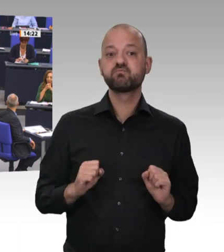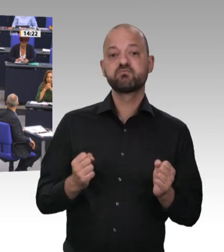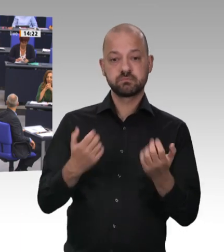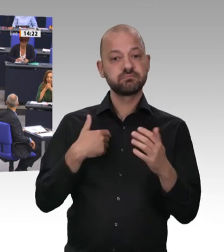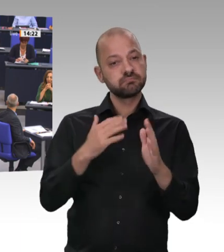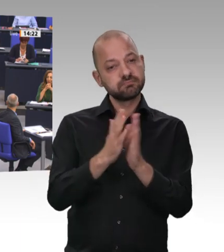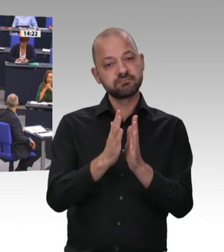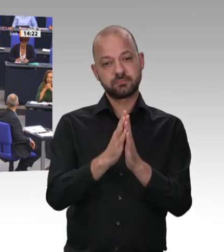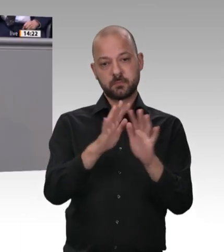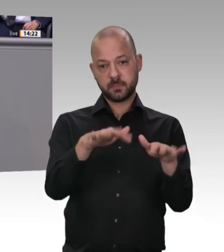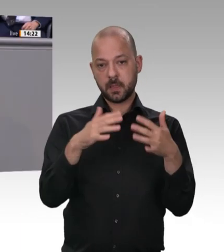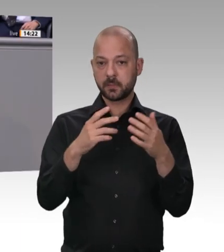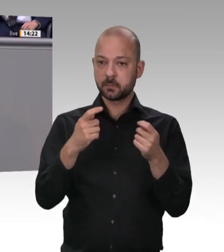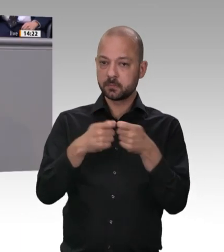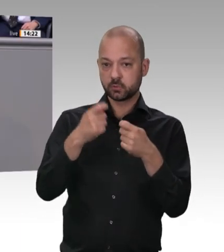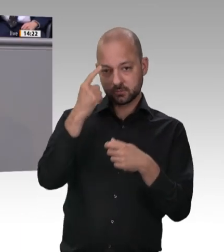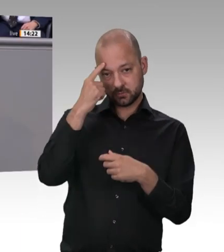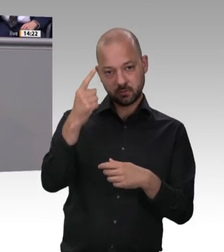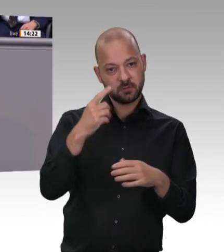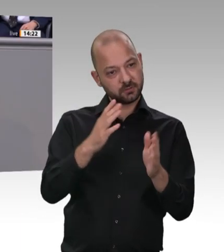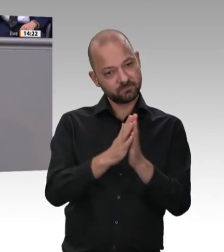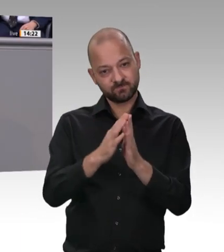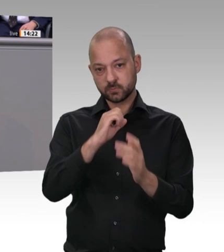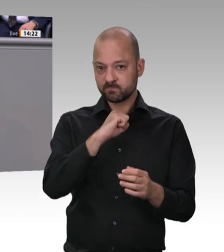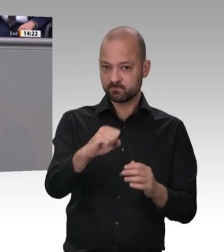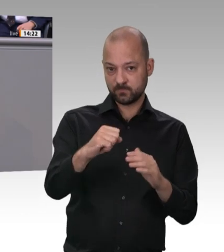Fleischstandort bleiben, aber zukünftig mit anständigen Arbeitsbedingungen, mit